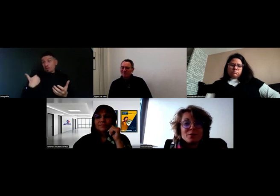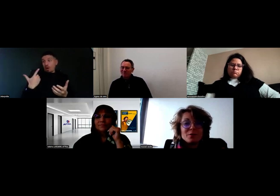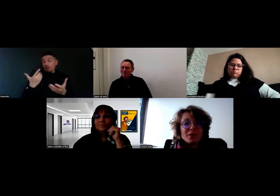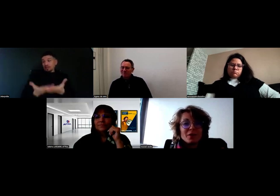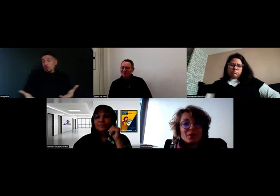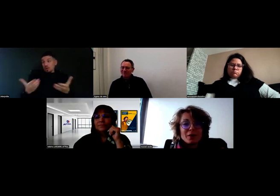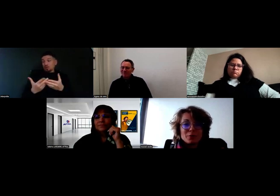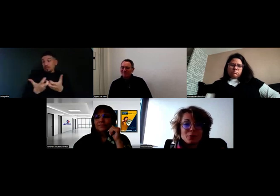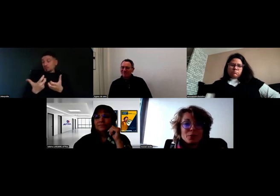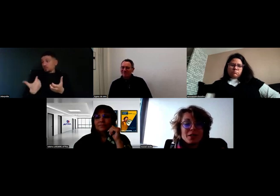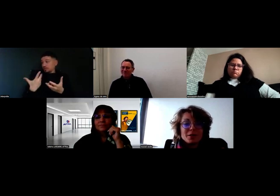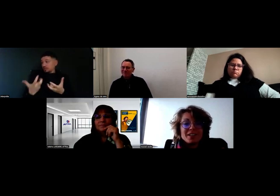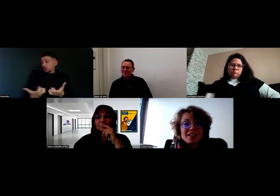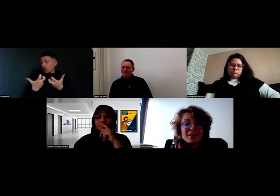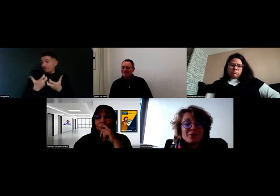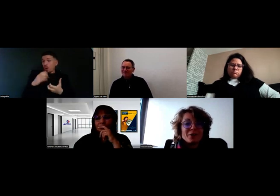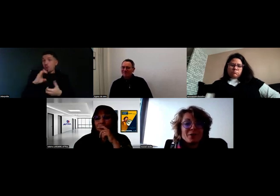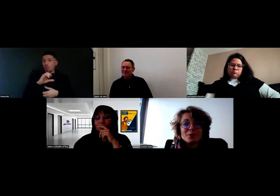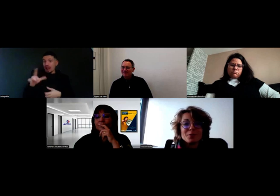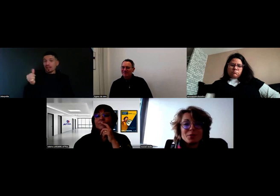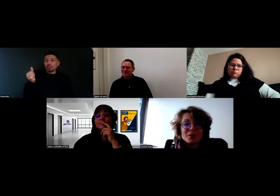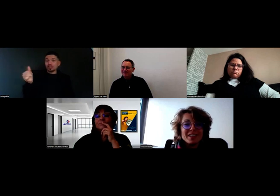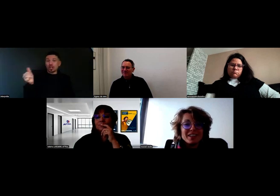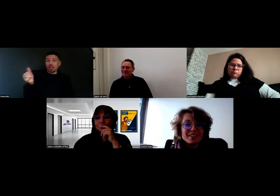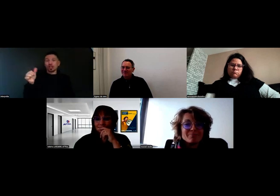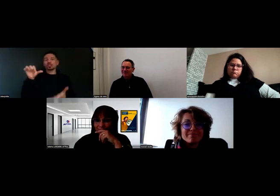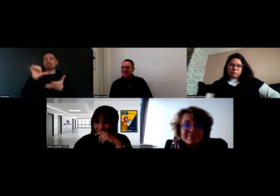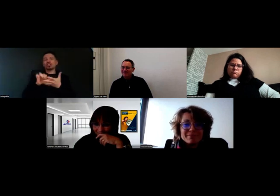où il faut que Will sonne à l'interphone en centre-ville de Poitiers.